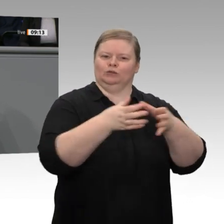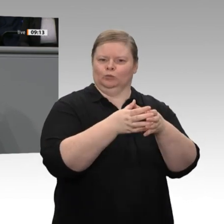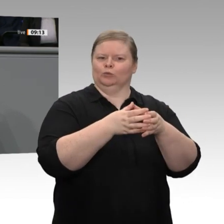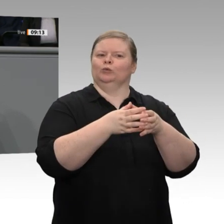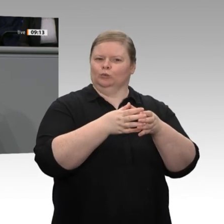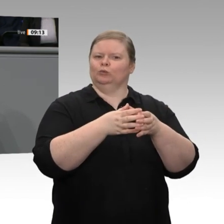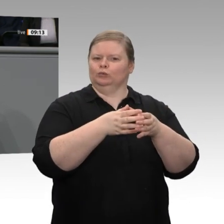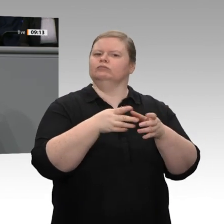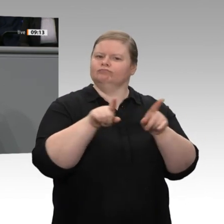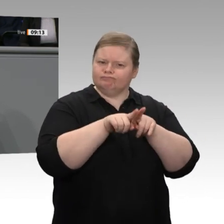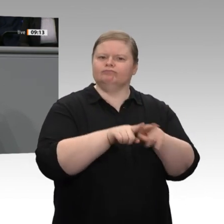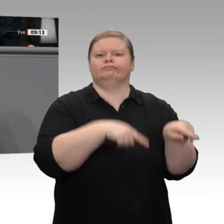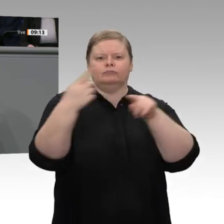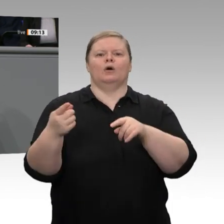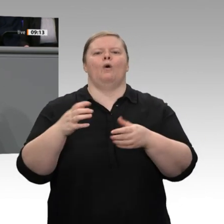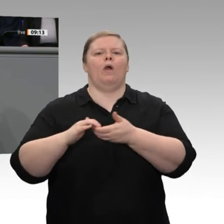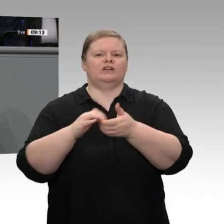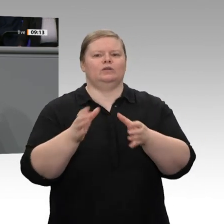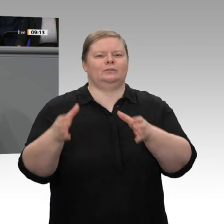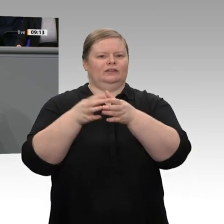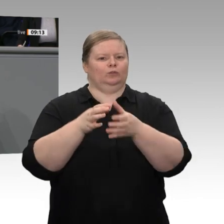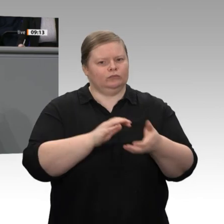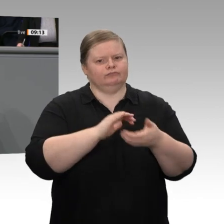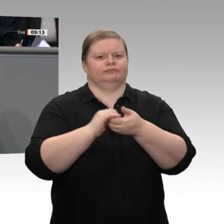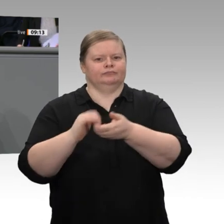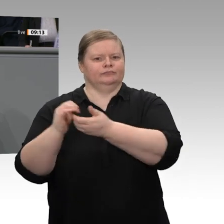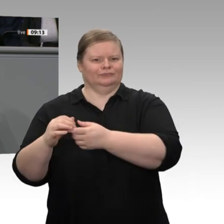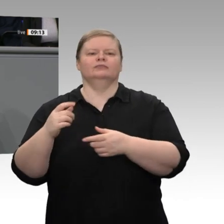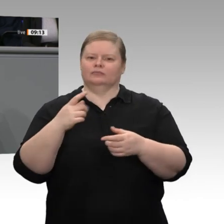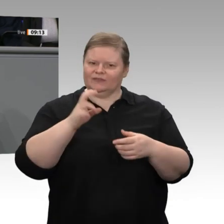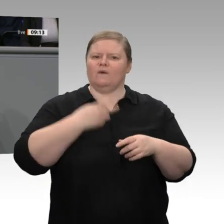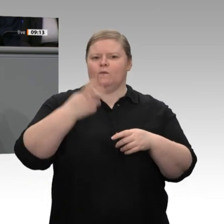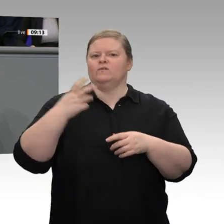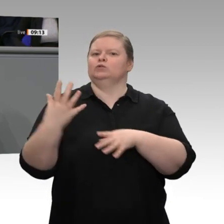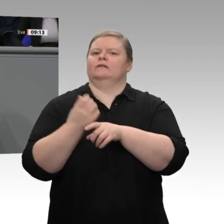über zehn Jahren eine Schuldenbremse im Grundgesetz zu verankern. Ich habe in meiner